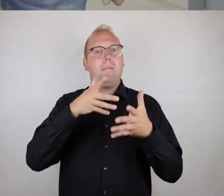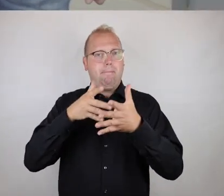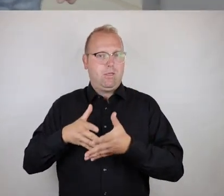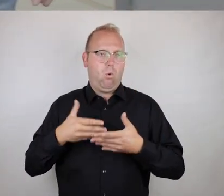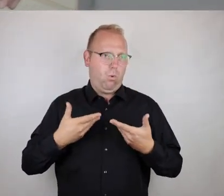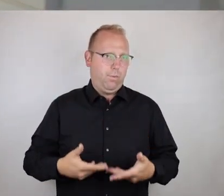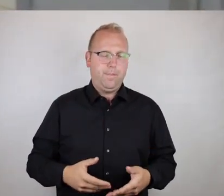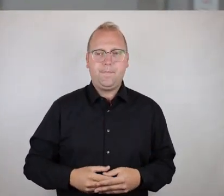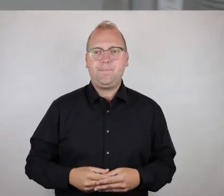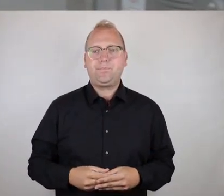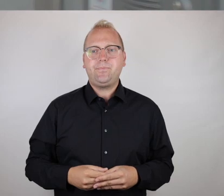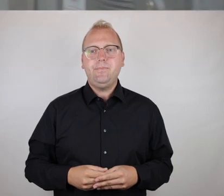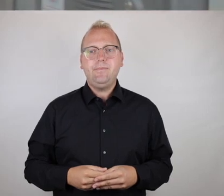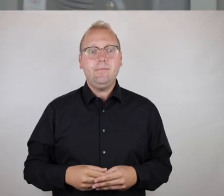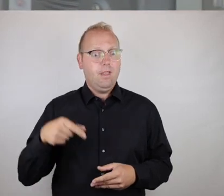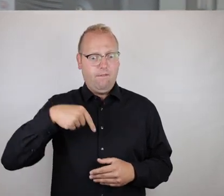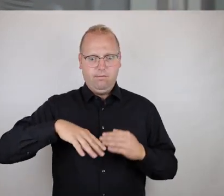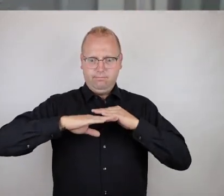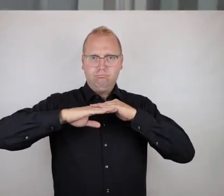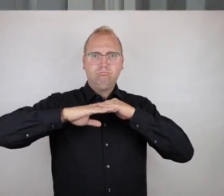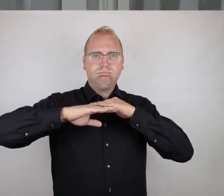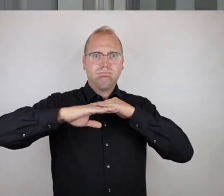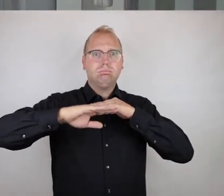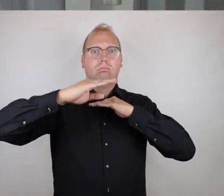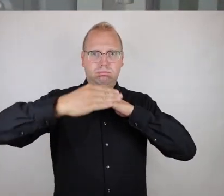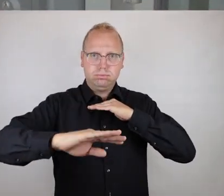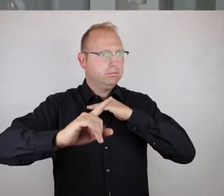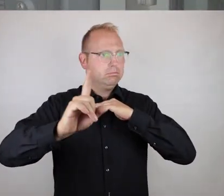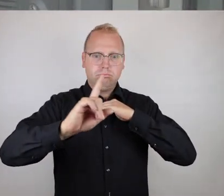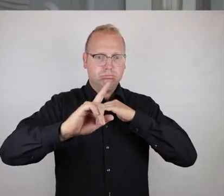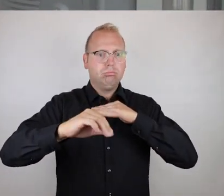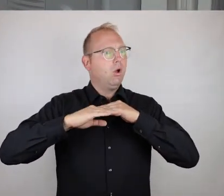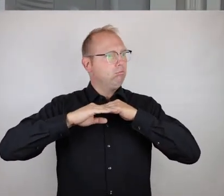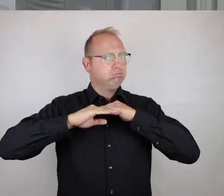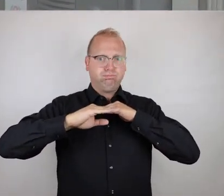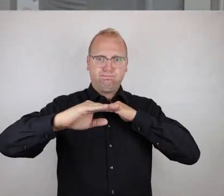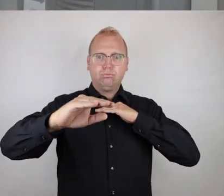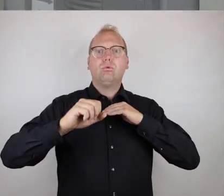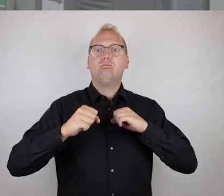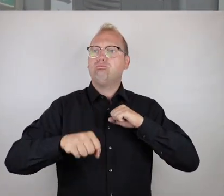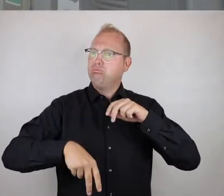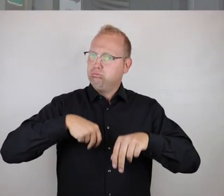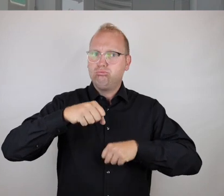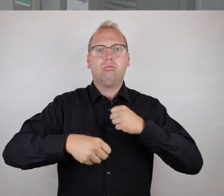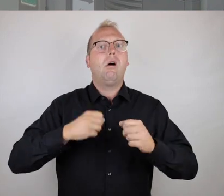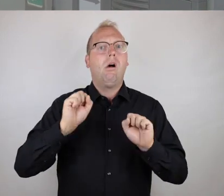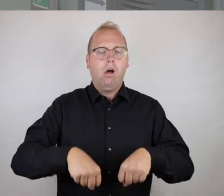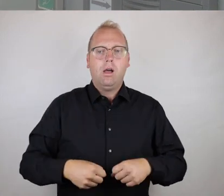Mehrfachbehinderung zu, und wir haben hier eben Ebenerdigkeit vollständig gegeben, es ist keine Türschwelle da